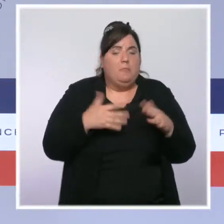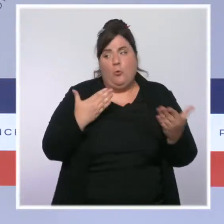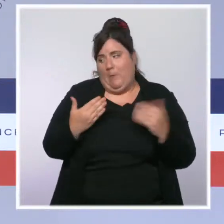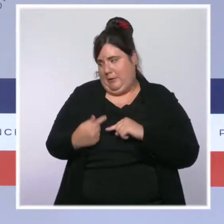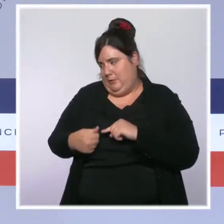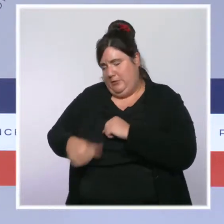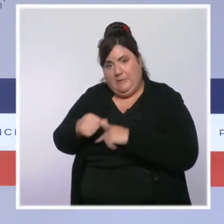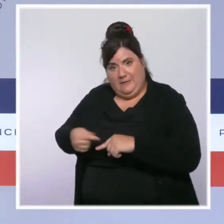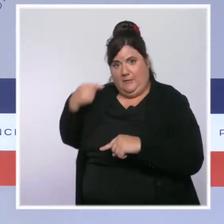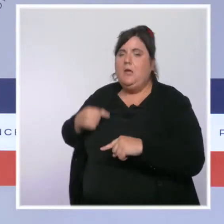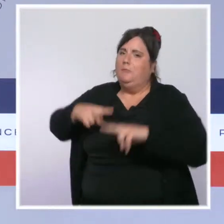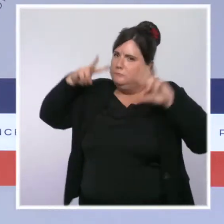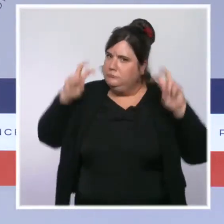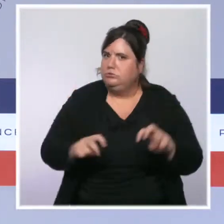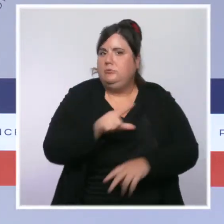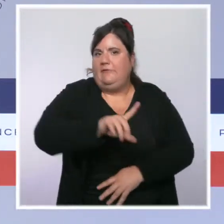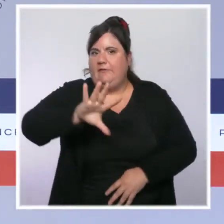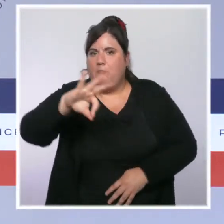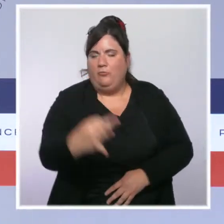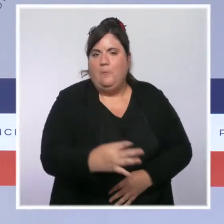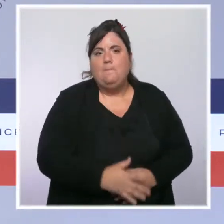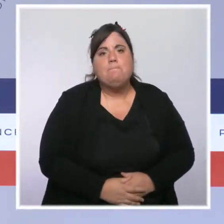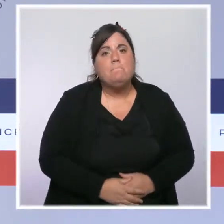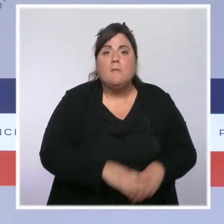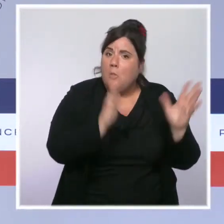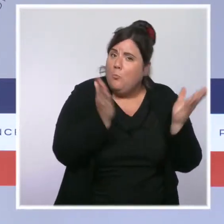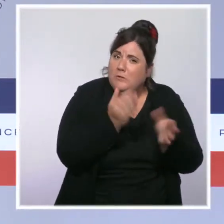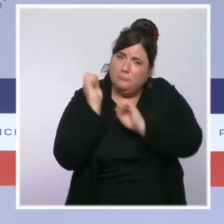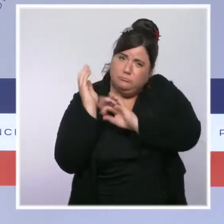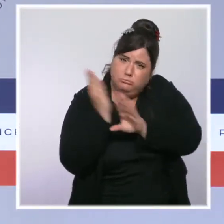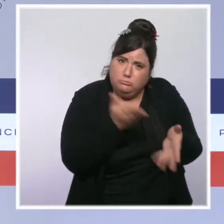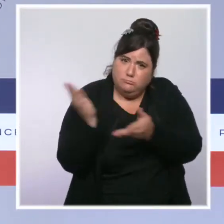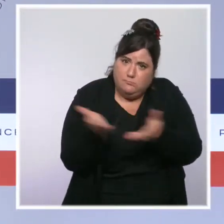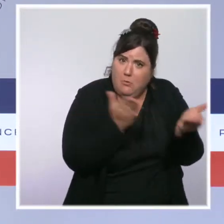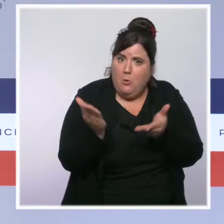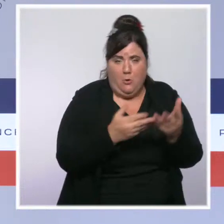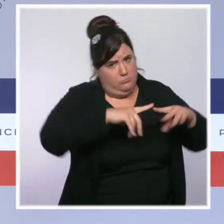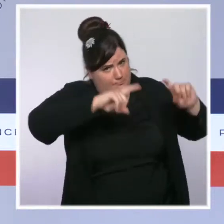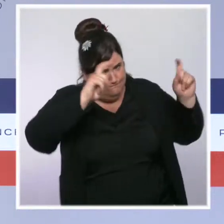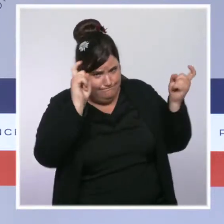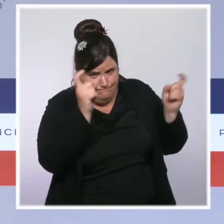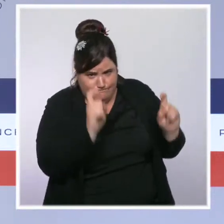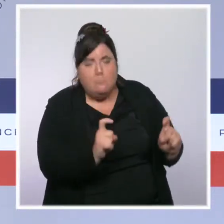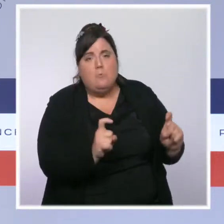La pression dans les hôpitaux et en réanimation baisse elle aussi de 7 % environ sur la semaine passée.